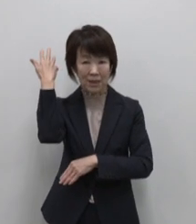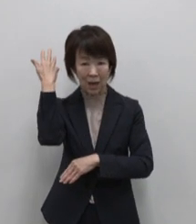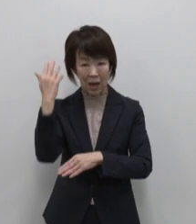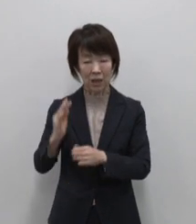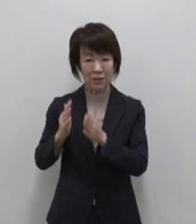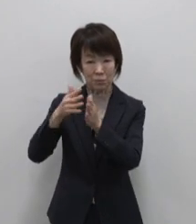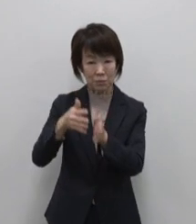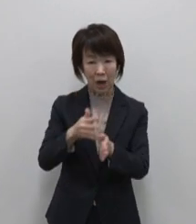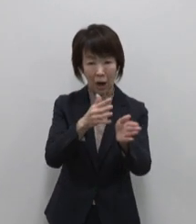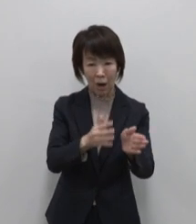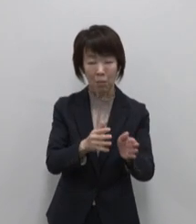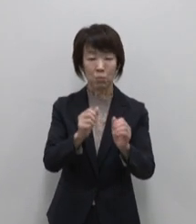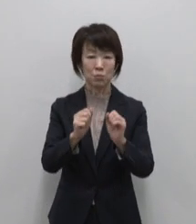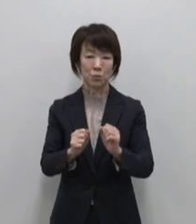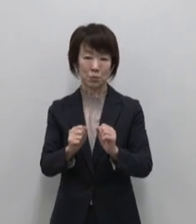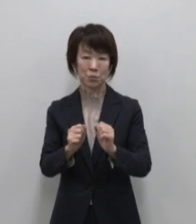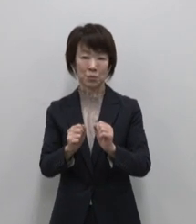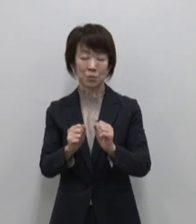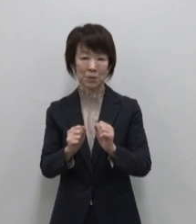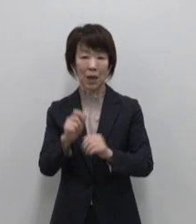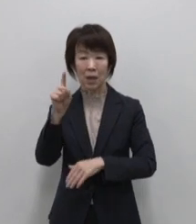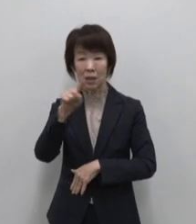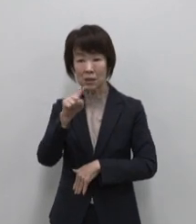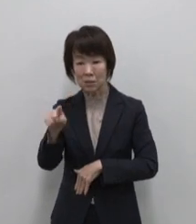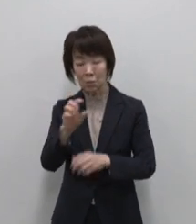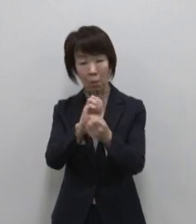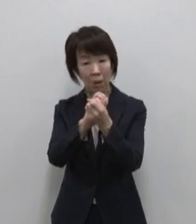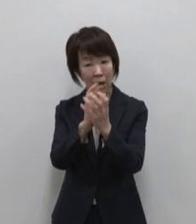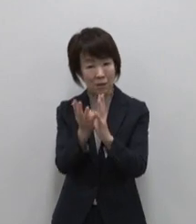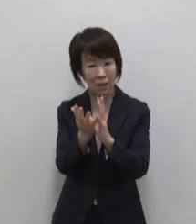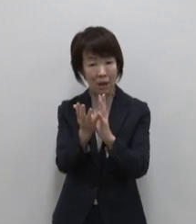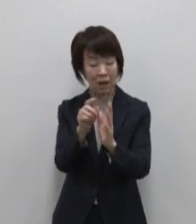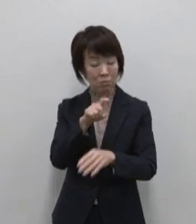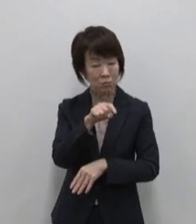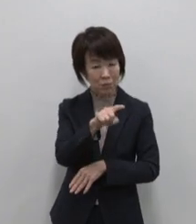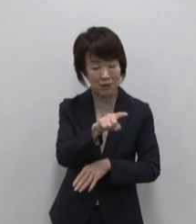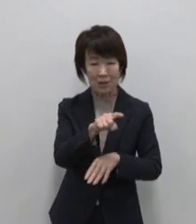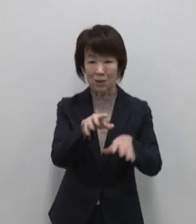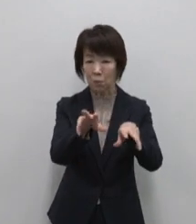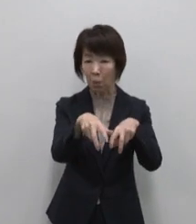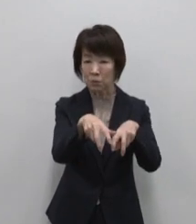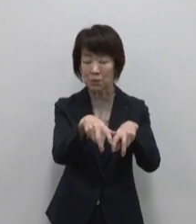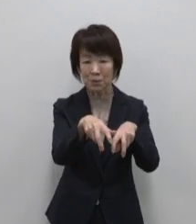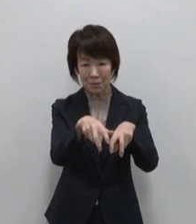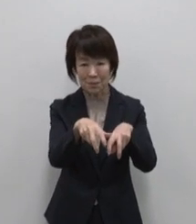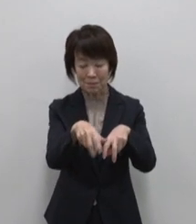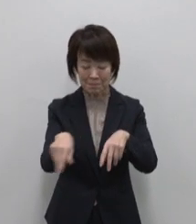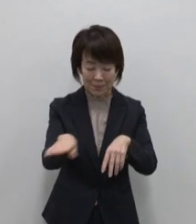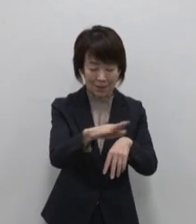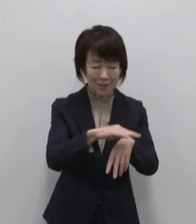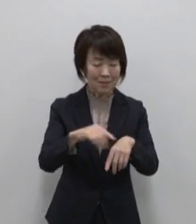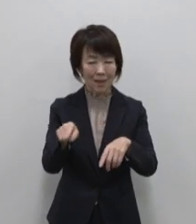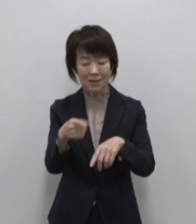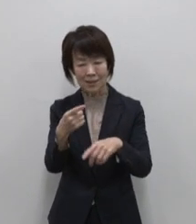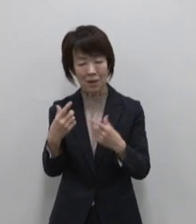人も花も虫も動物も ありのままの いのちを生きる島です